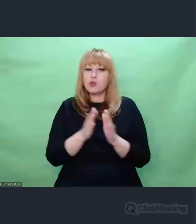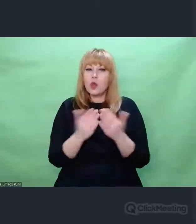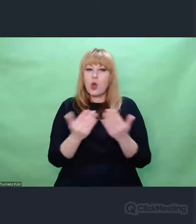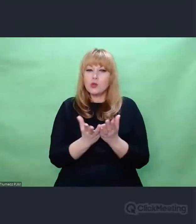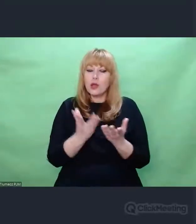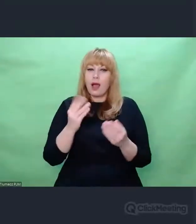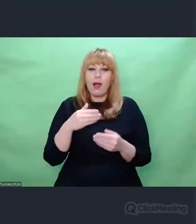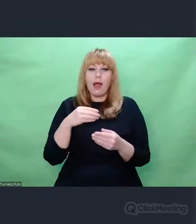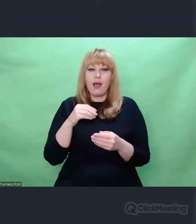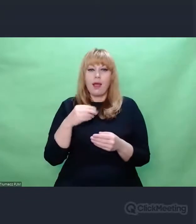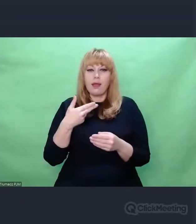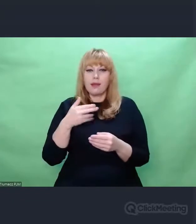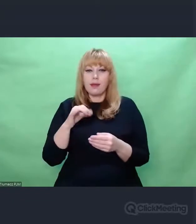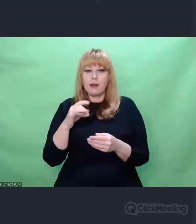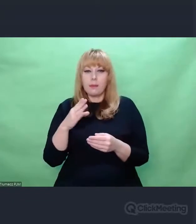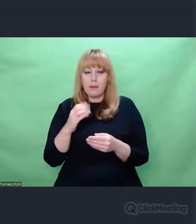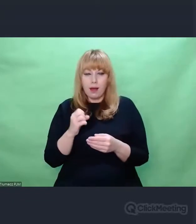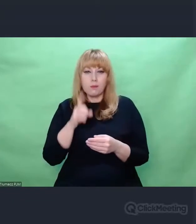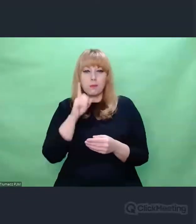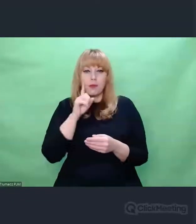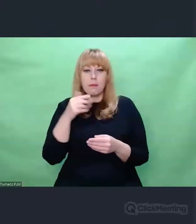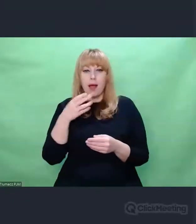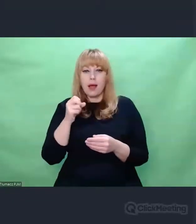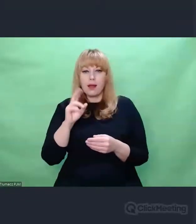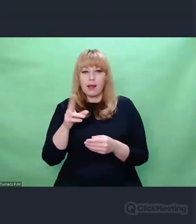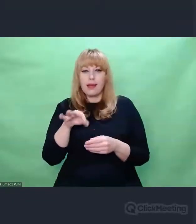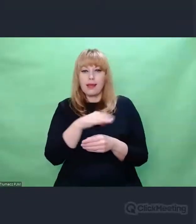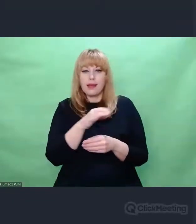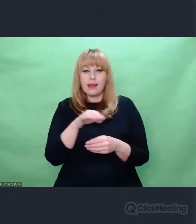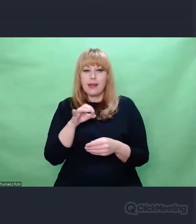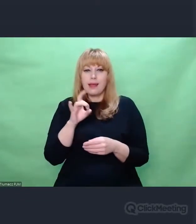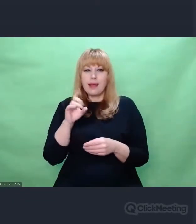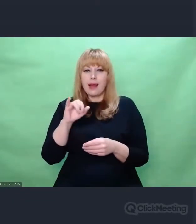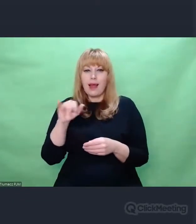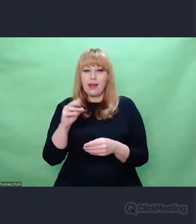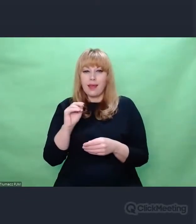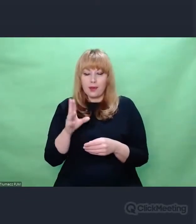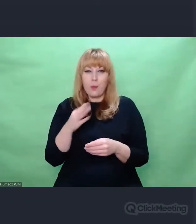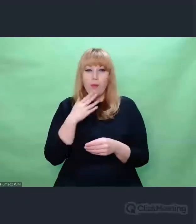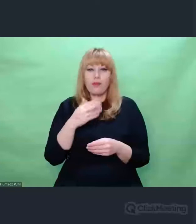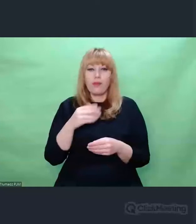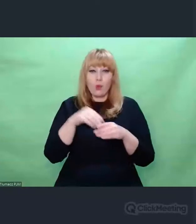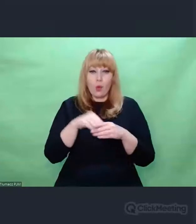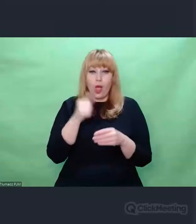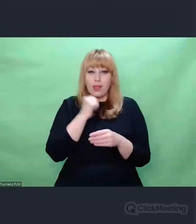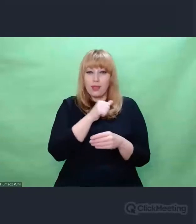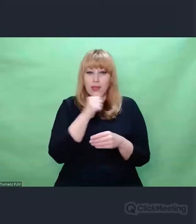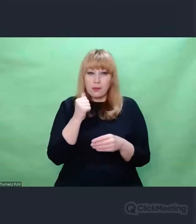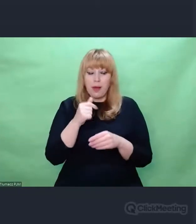wspomina w książce "Nie tylko Enigma. Ryba, która przemówiła" o korzeniach kryptologicznych,